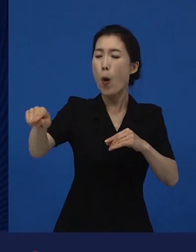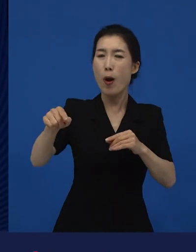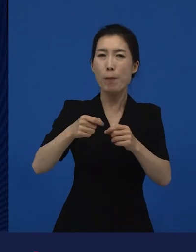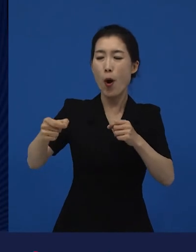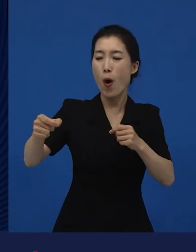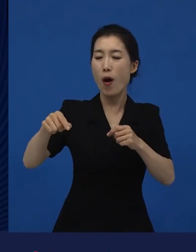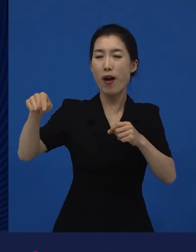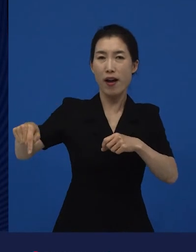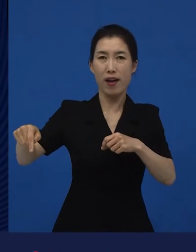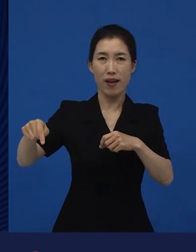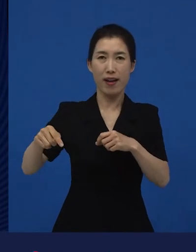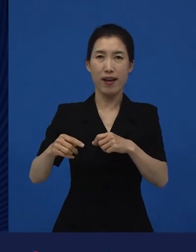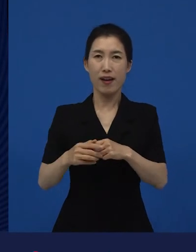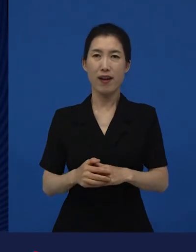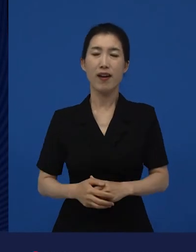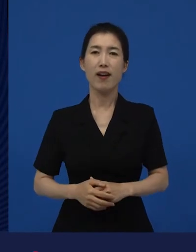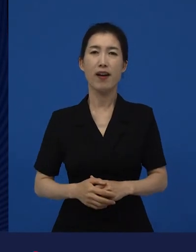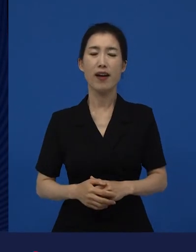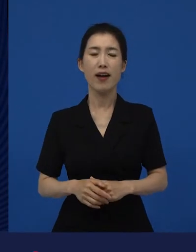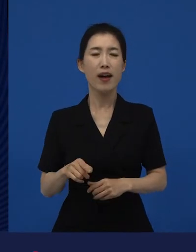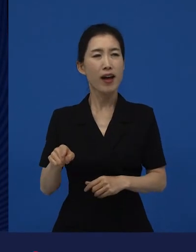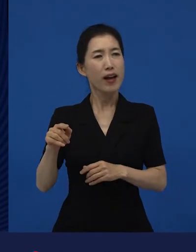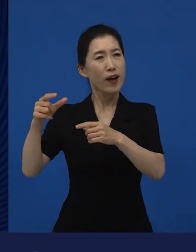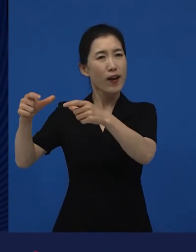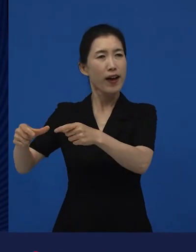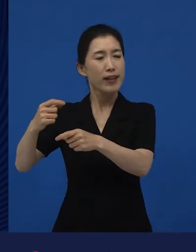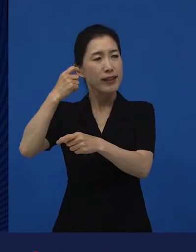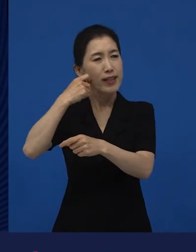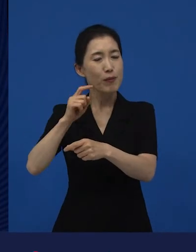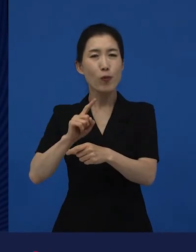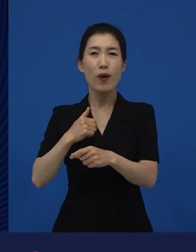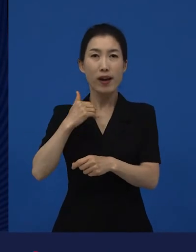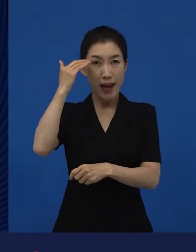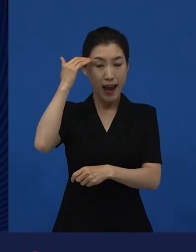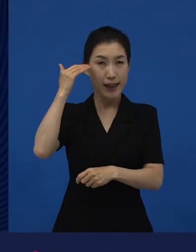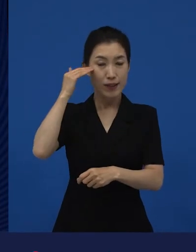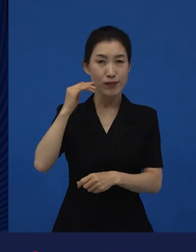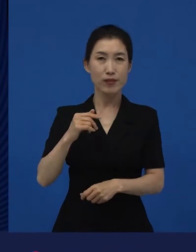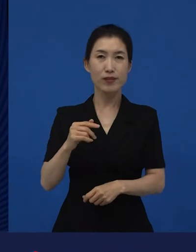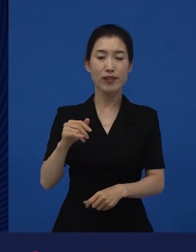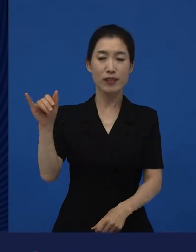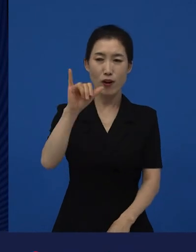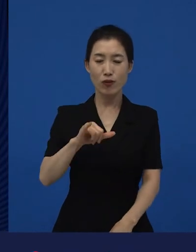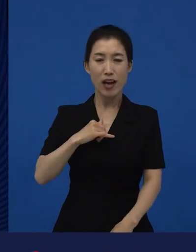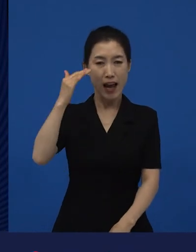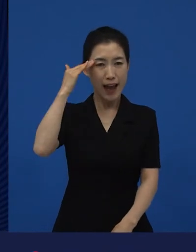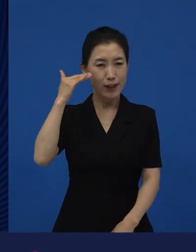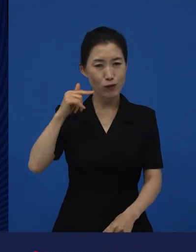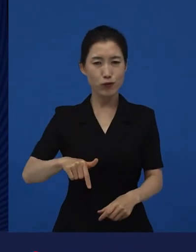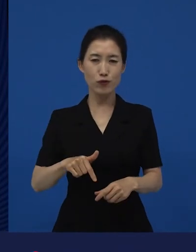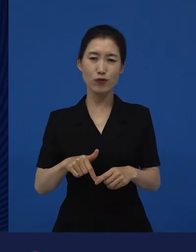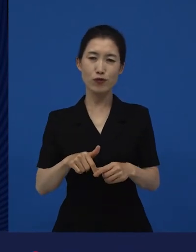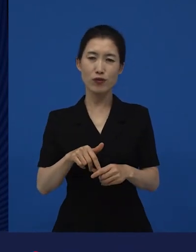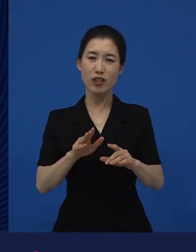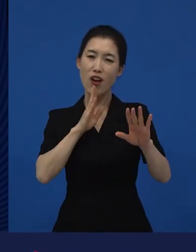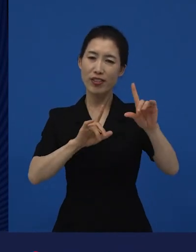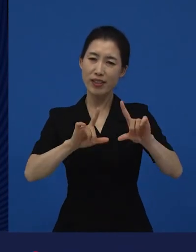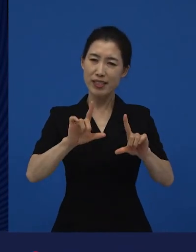그것이 우리나라의 현실? 우리나라의 우리 국민이라고 말하는